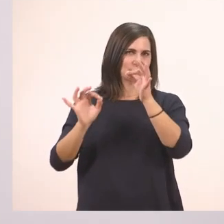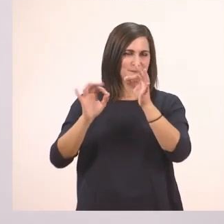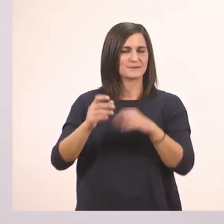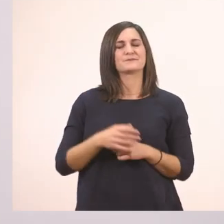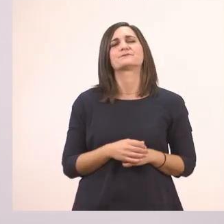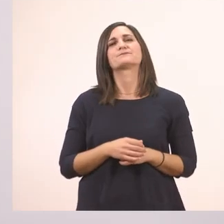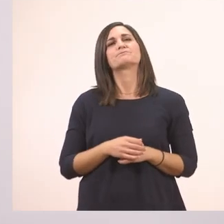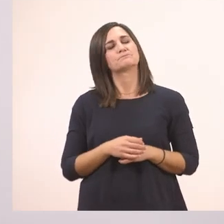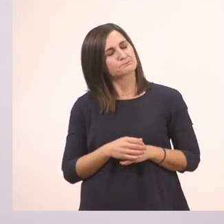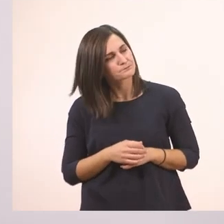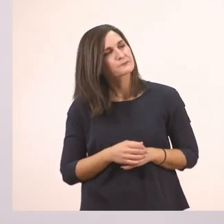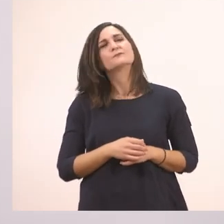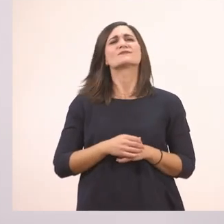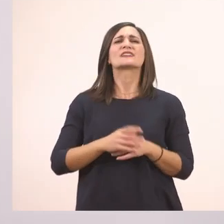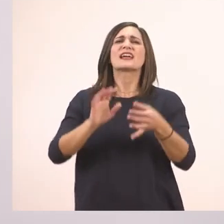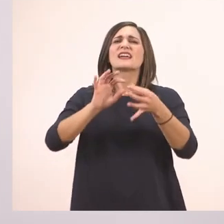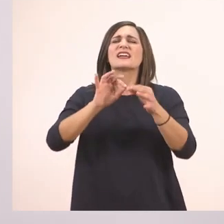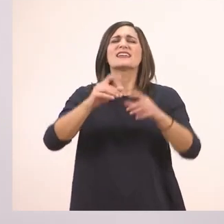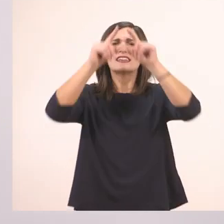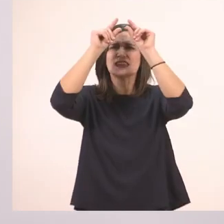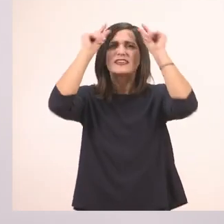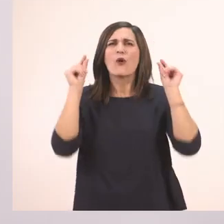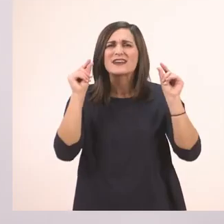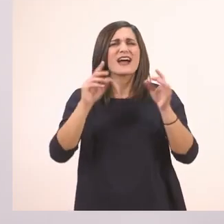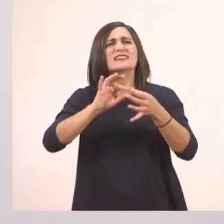Τι ιστορία θέλει η Ιωάννα; Με ιππότες;